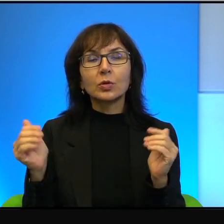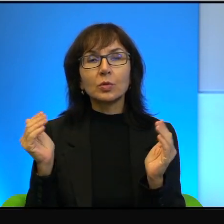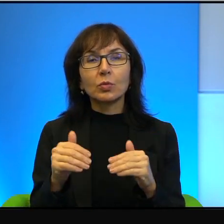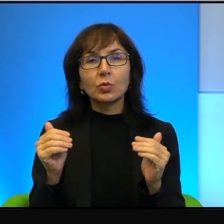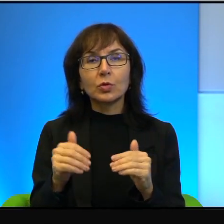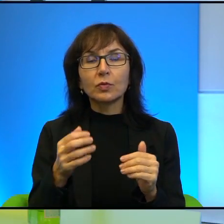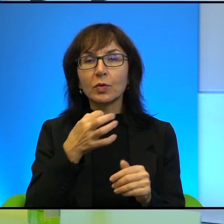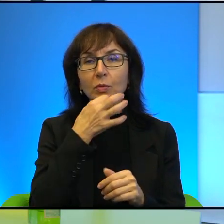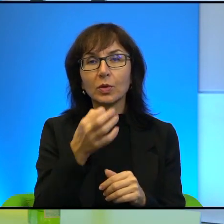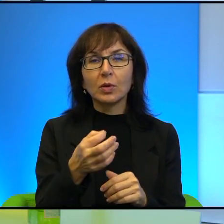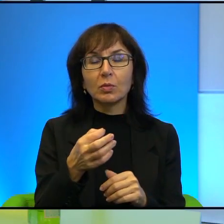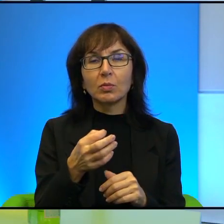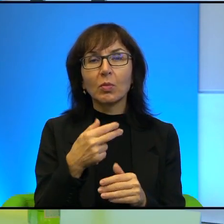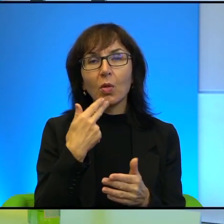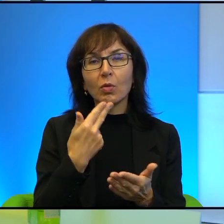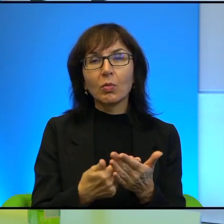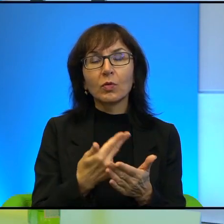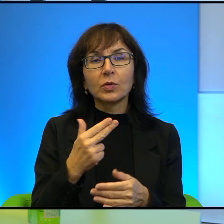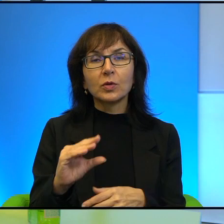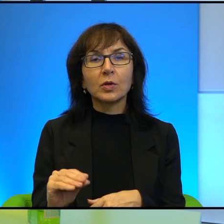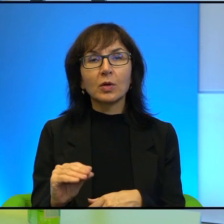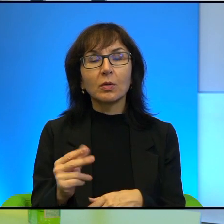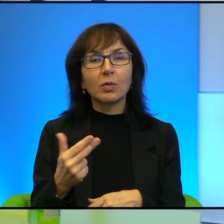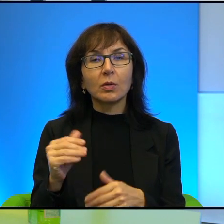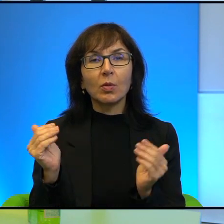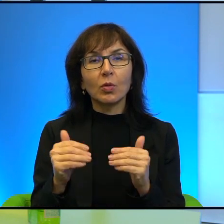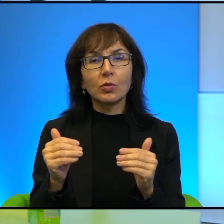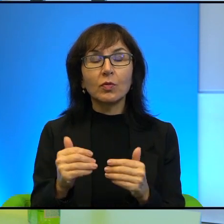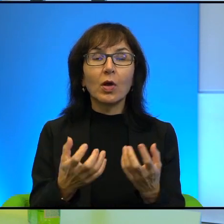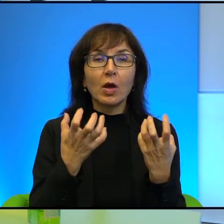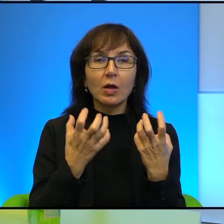Powiedzą Pani, nie, jest niemożliwy. My go chcemy, ale on jest niemożliwy.